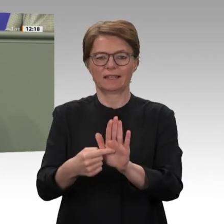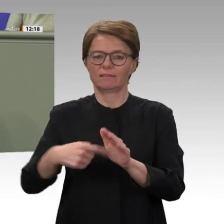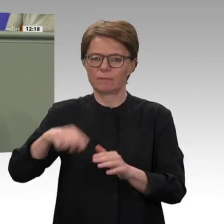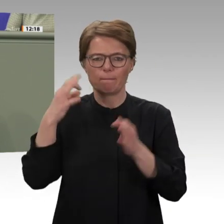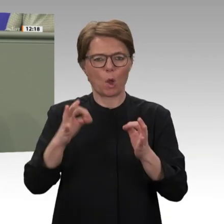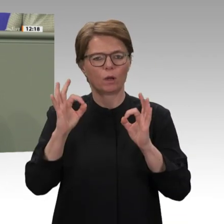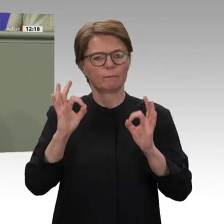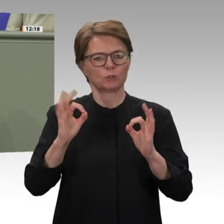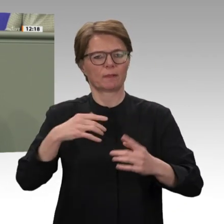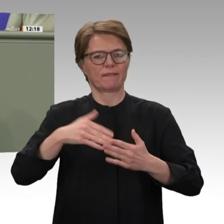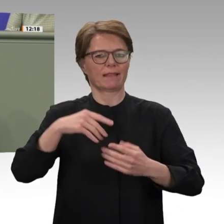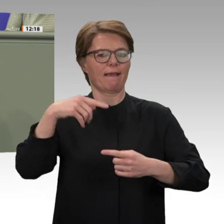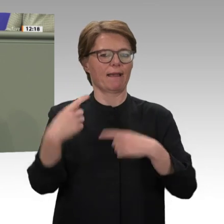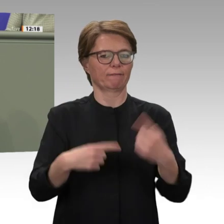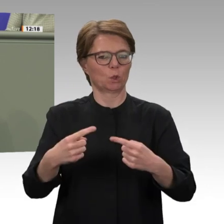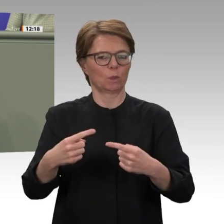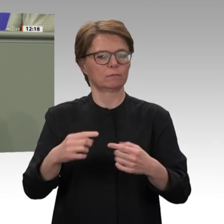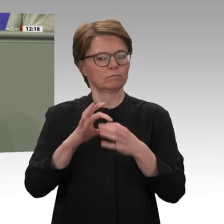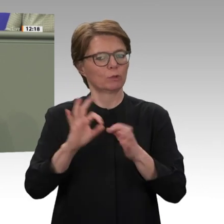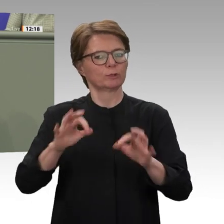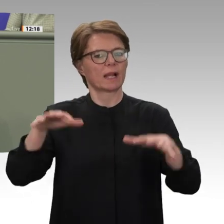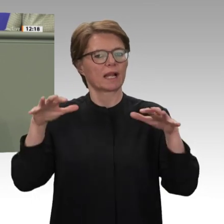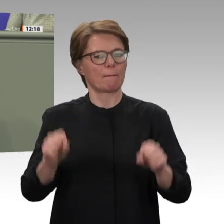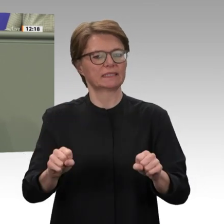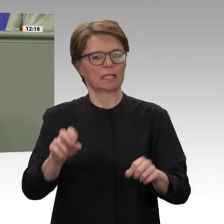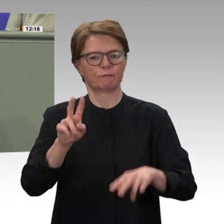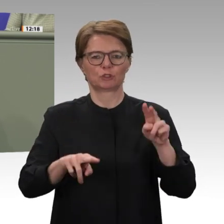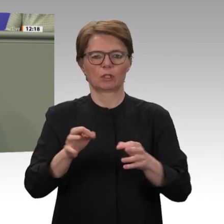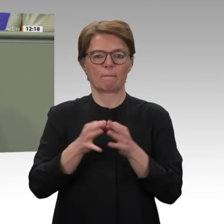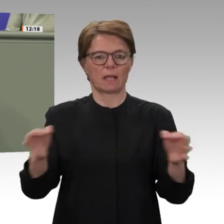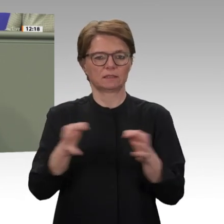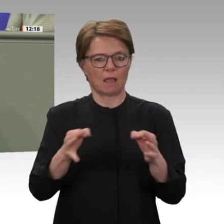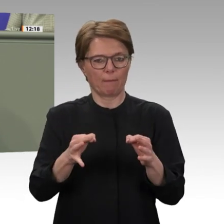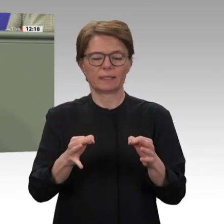im Sudan um EZ ergänzt werden. Wir brauchen eine Vernetzung dieser Maßnahmen und einen